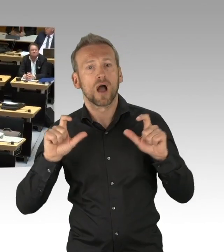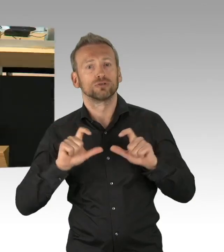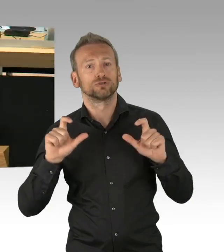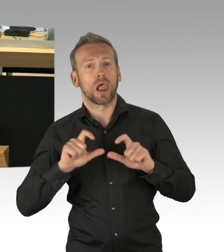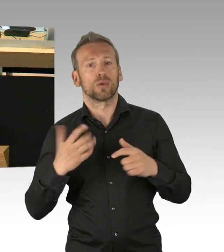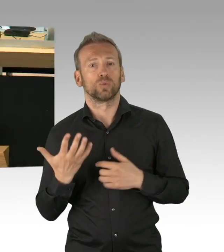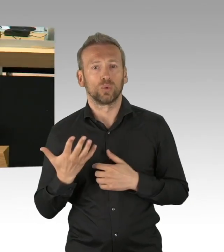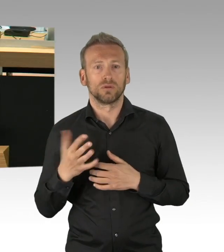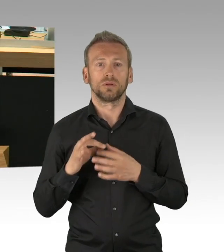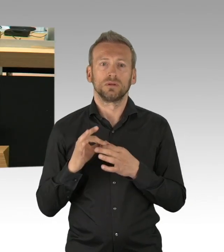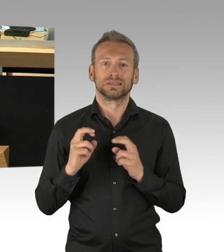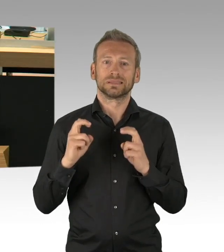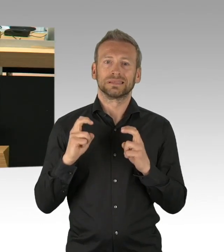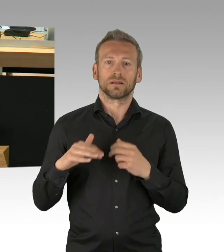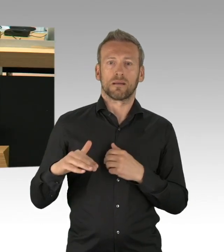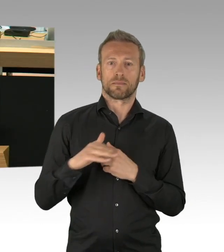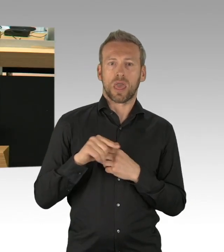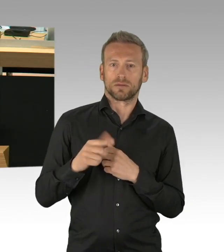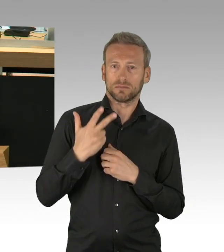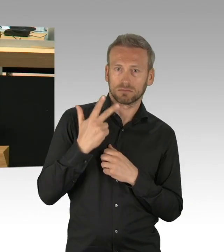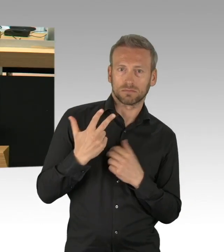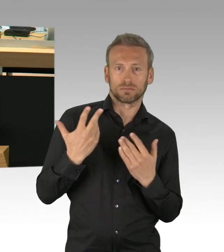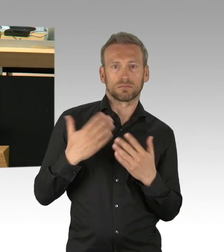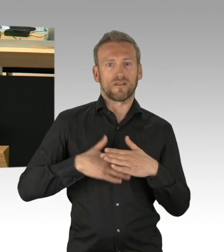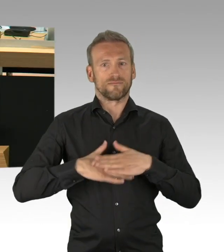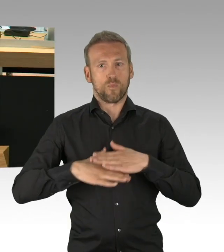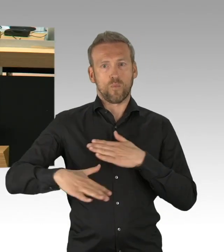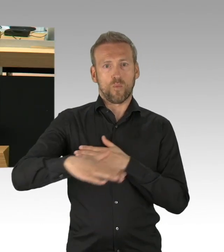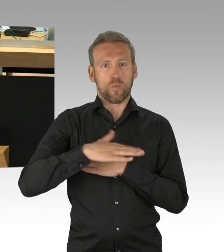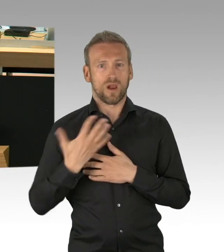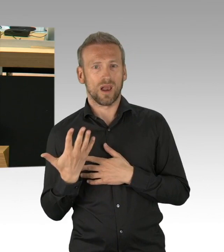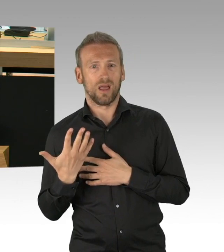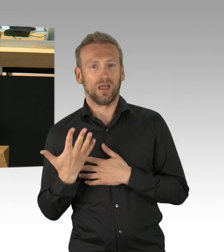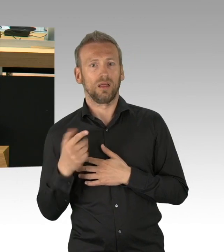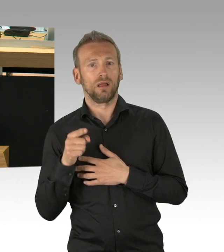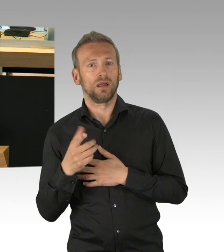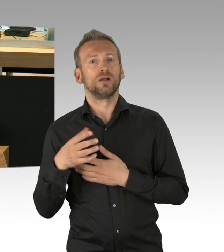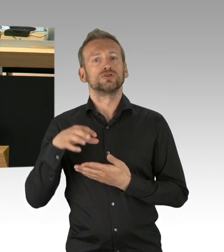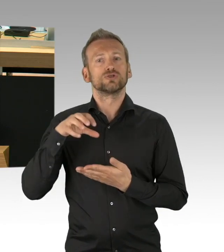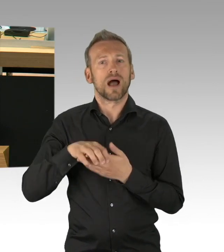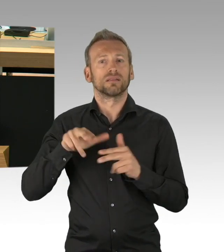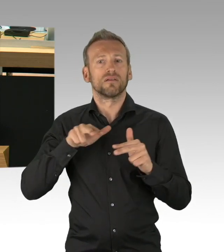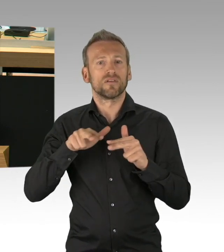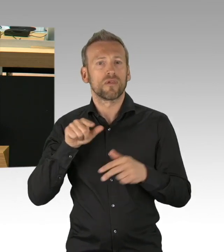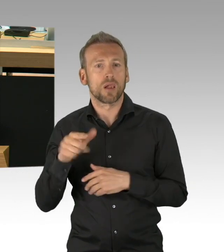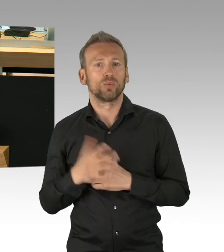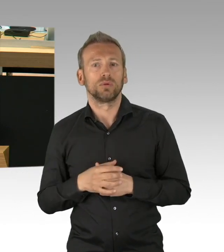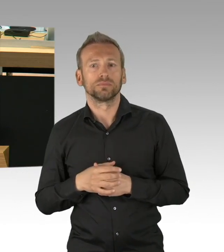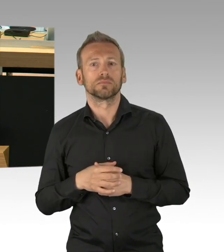für die gesamte Bevölkerung, die Lahmlegung ganzer Wirtschaftszweige und die Suspendierung der Versammlungsfreiheit haben zu diesem Ausnahmezustand geführt,